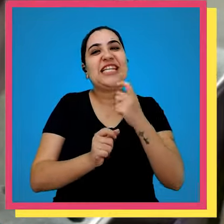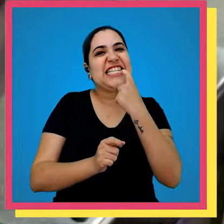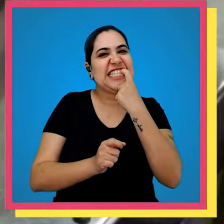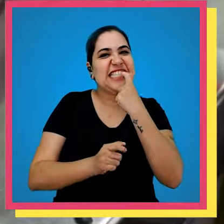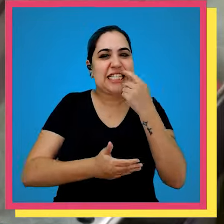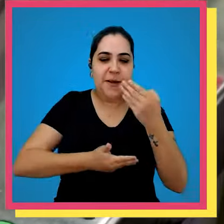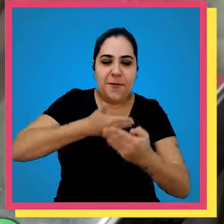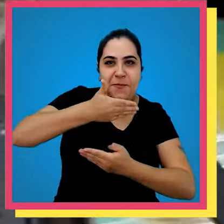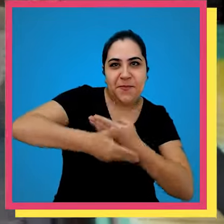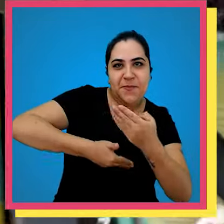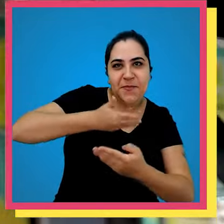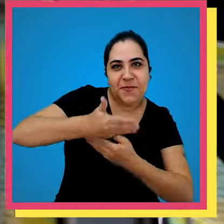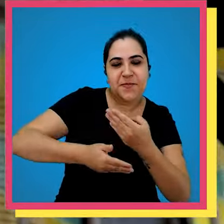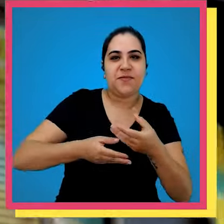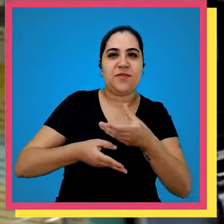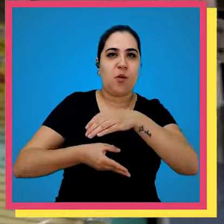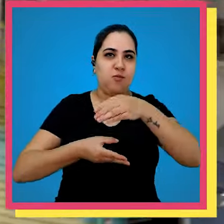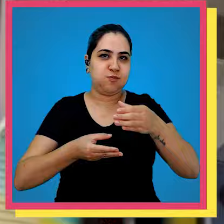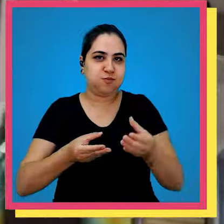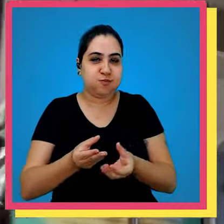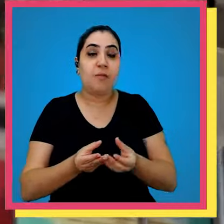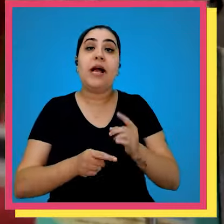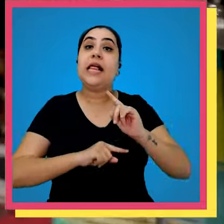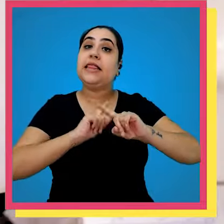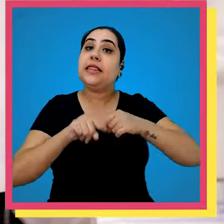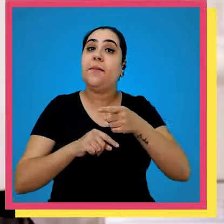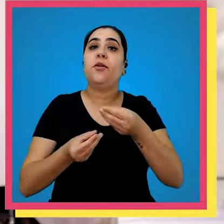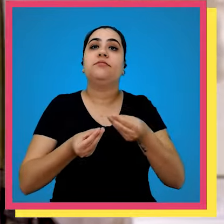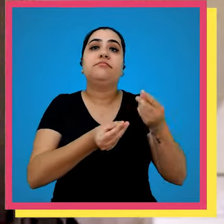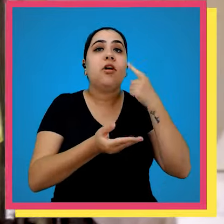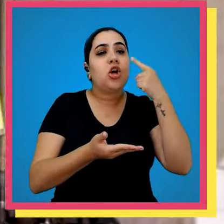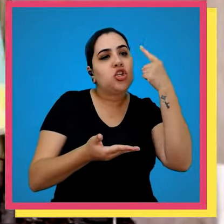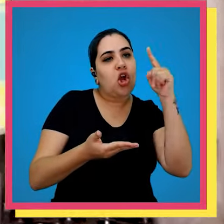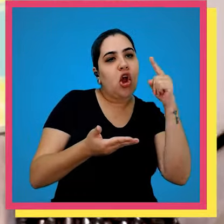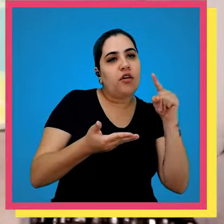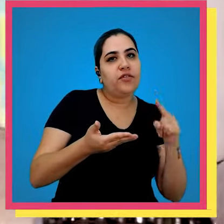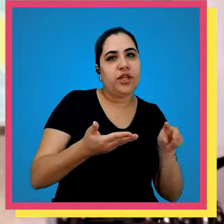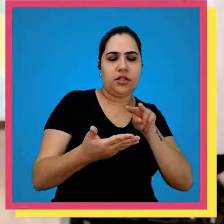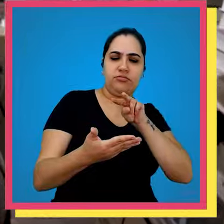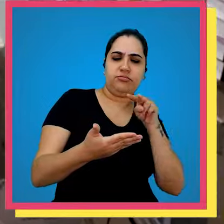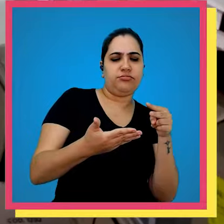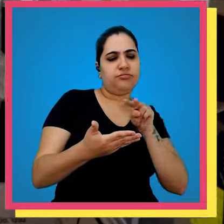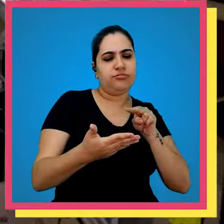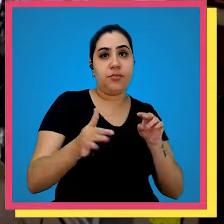plastificação onde seu livro é plastificado depois disso vai para conferência depois da